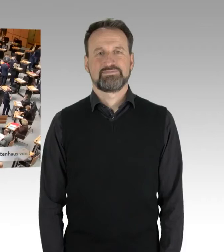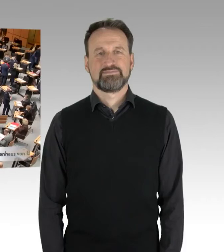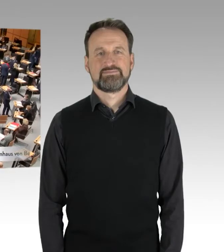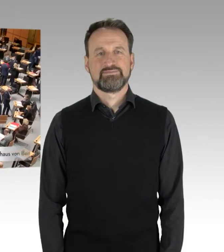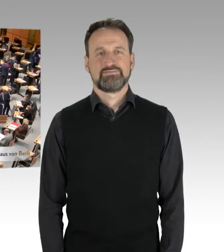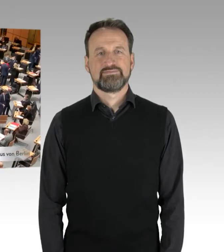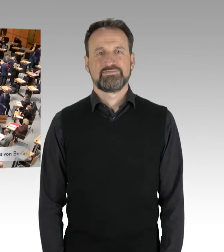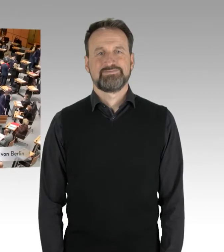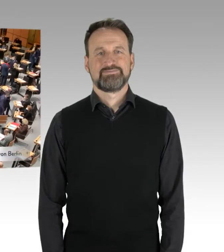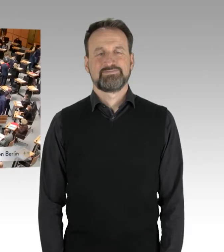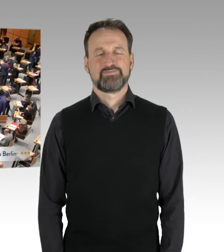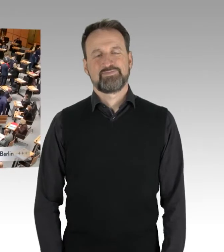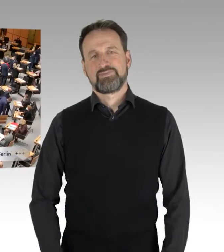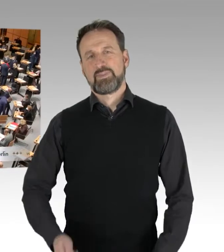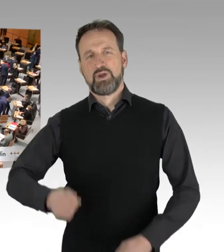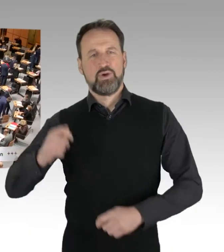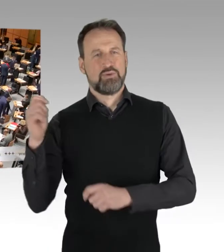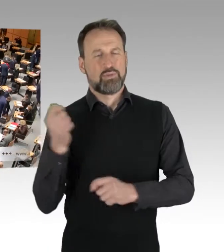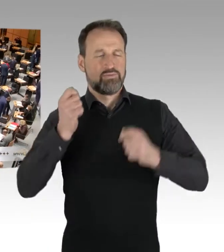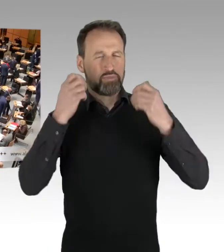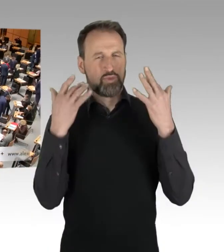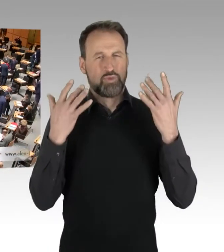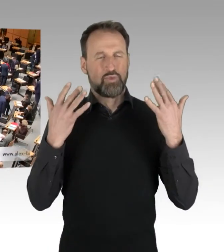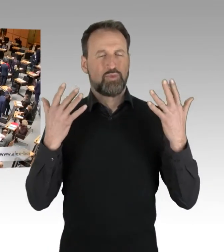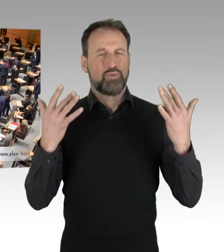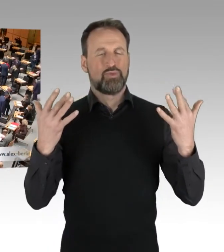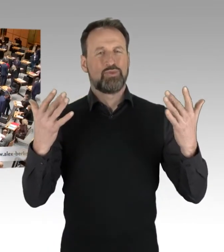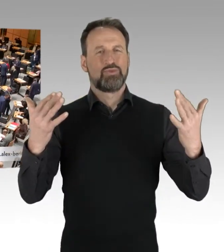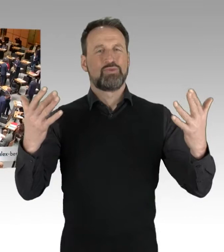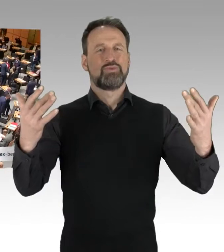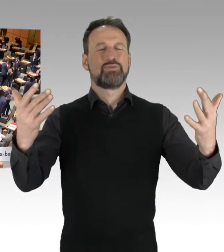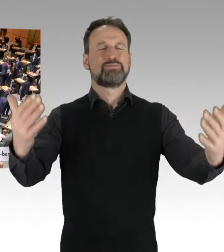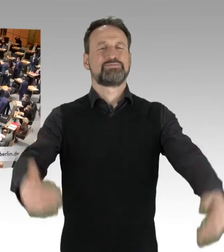(Gong)